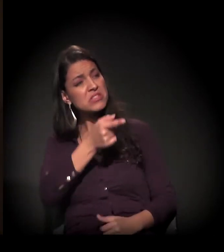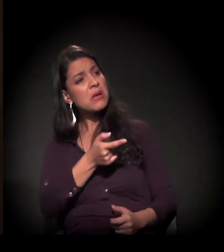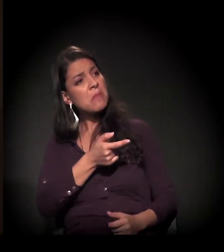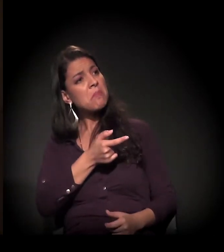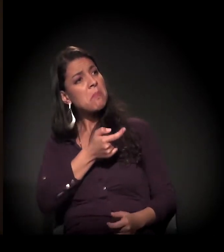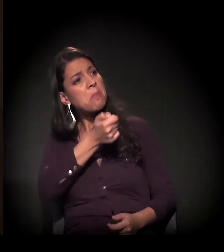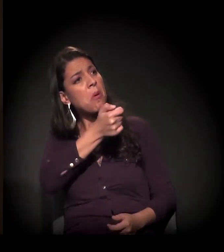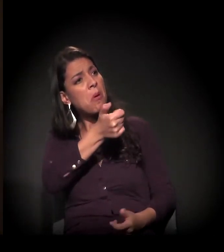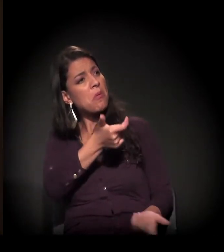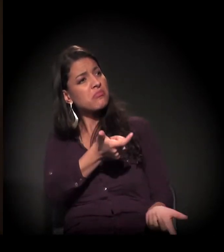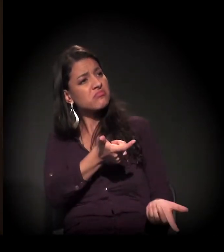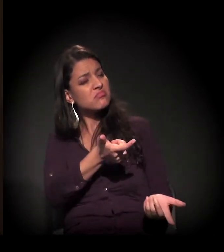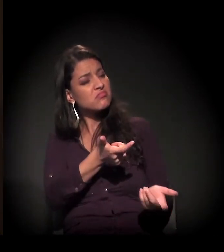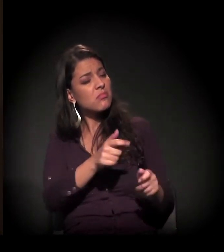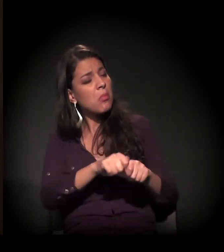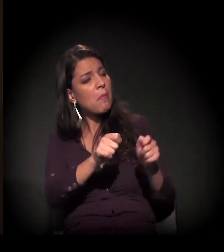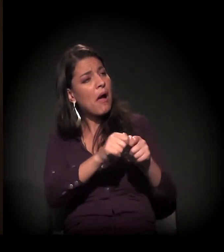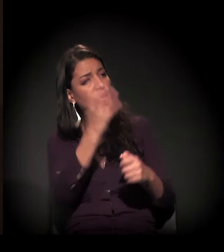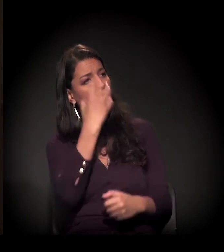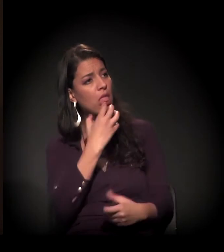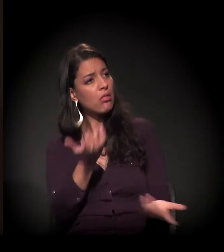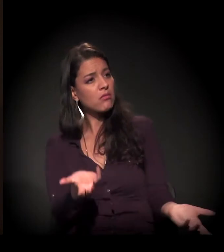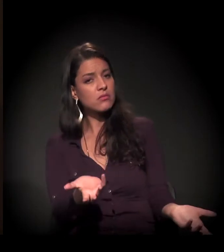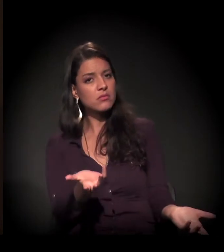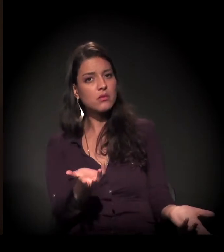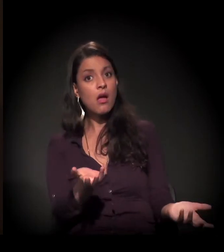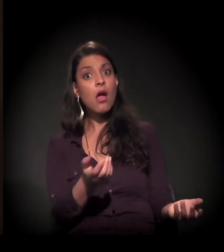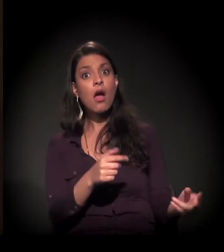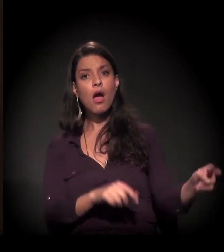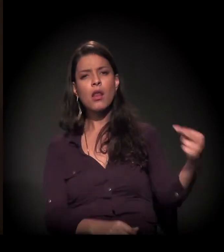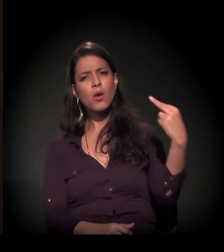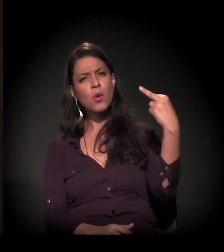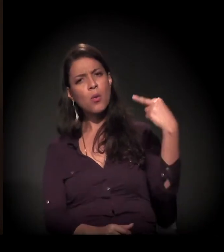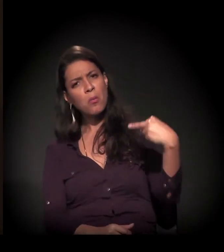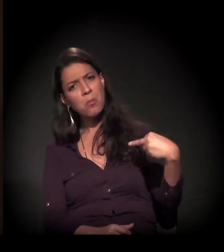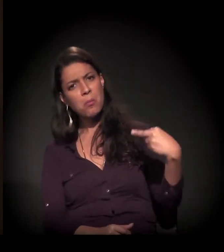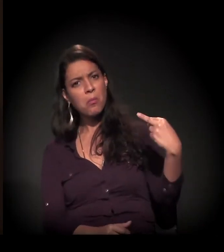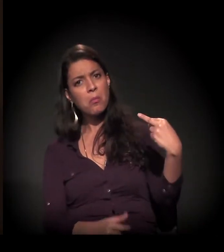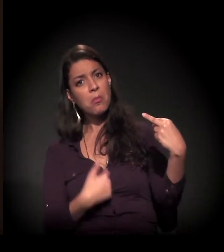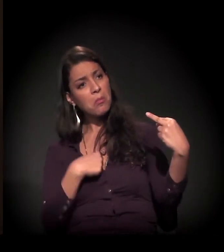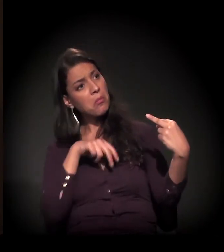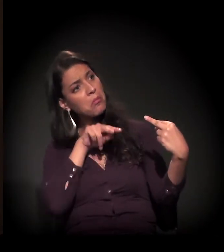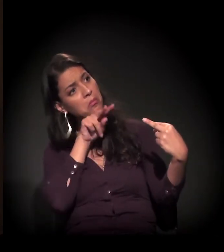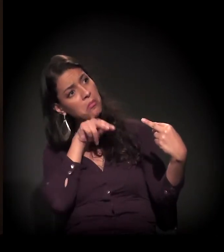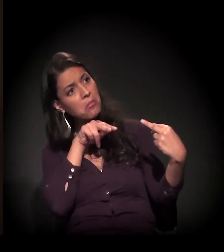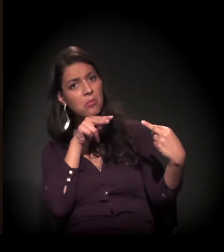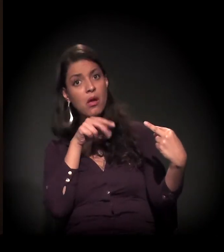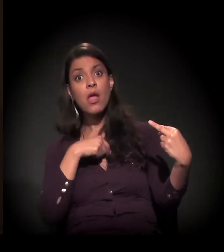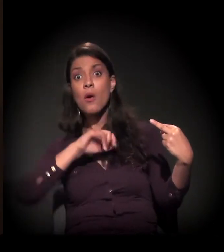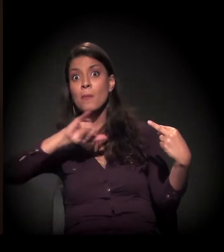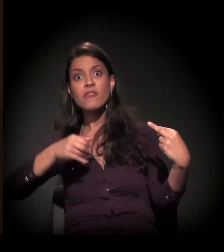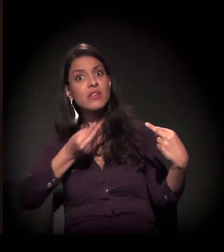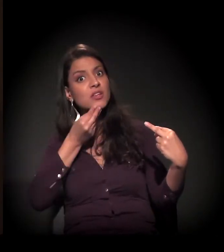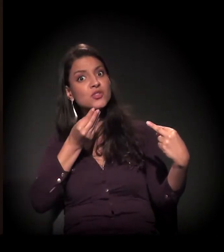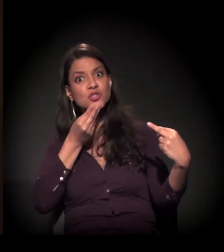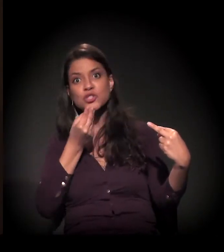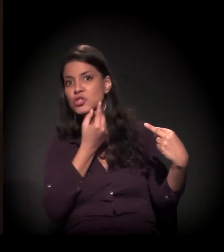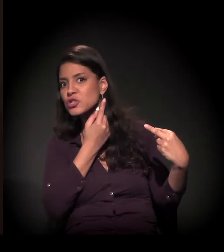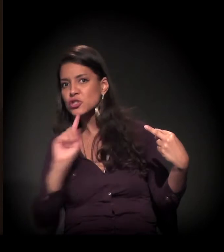E aquilo... Ela se atraiu, eu atraí ela para mim e aproveitei a chance − era a minha única chance.